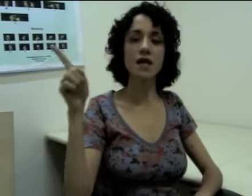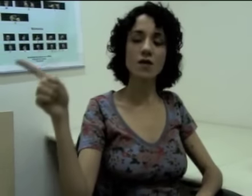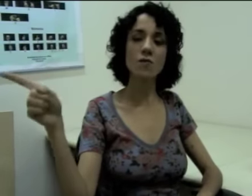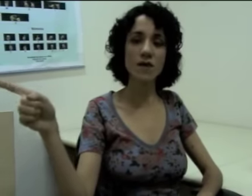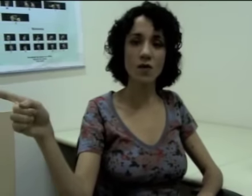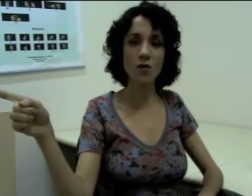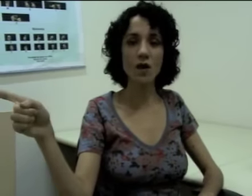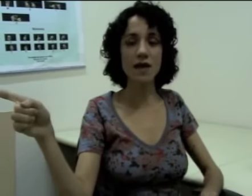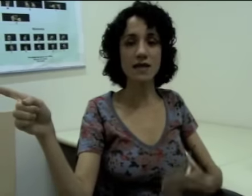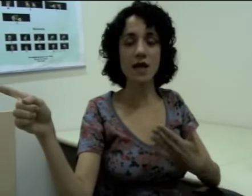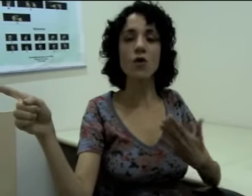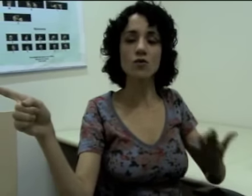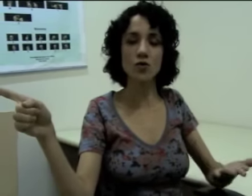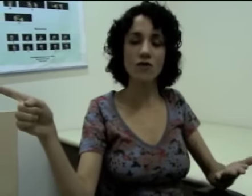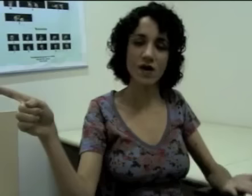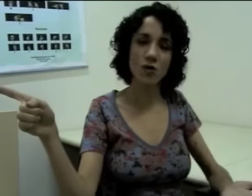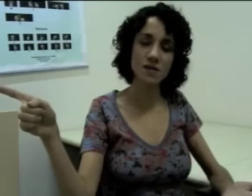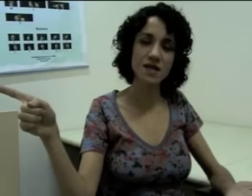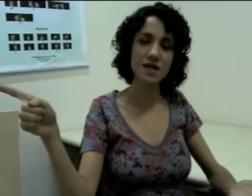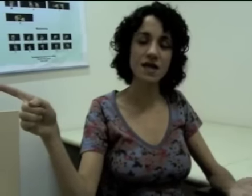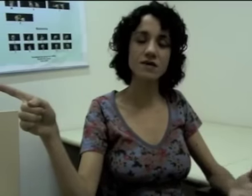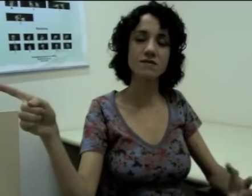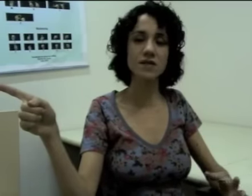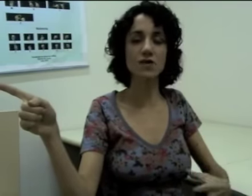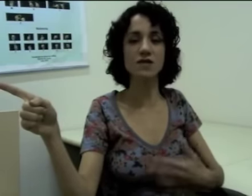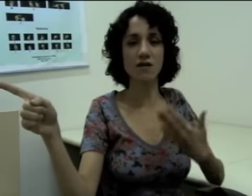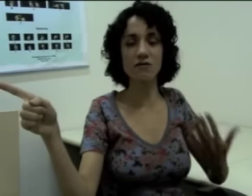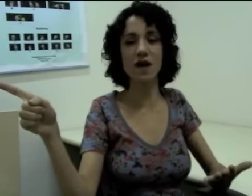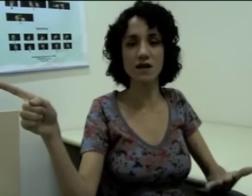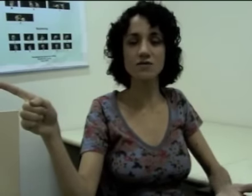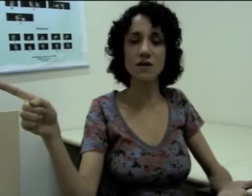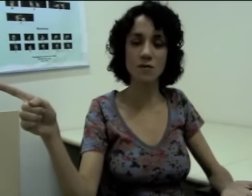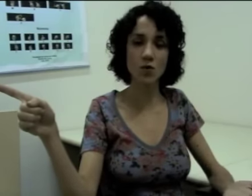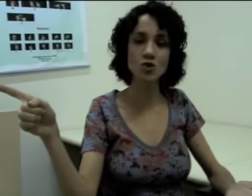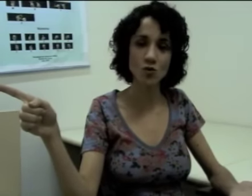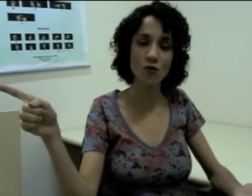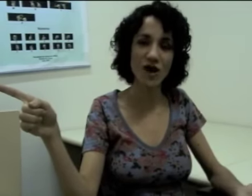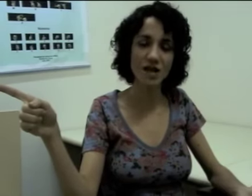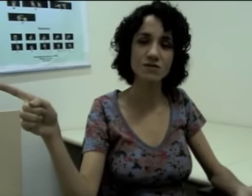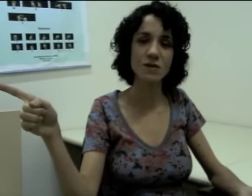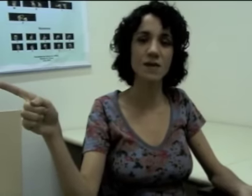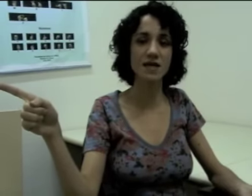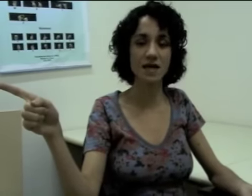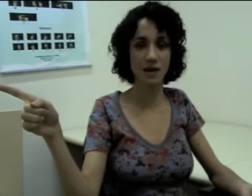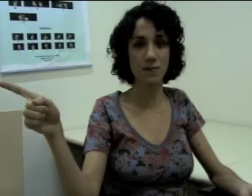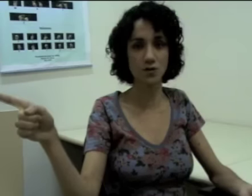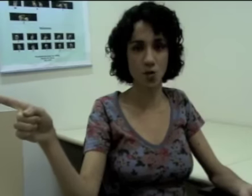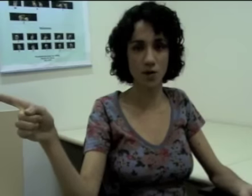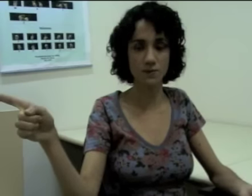e o meu interlocutor vai compreender que eu continuo falando também daquela pessoa.